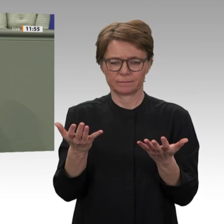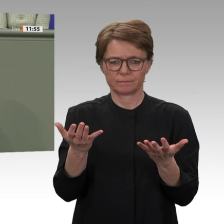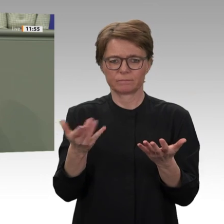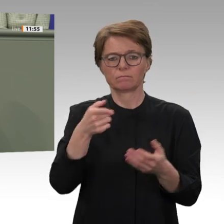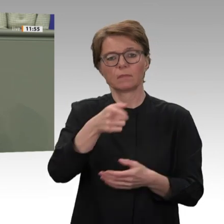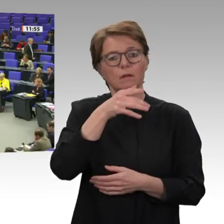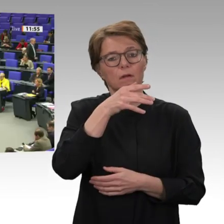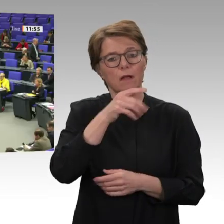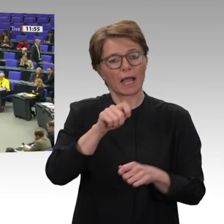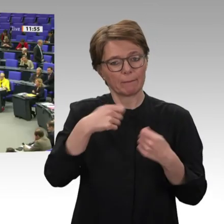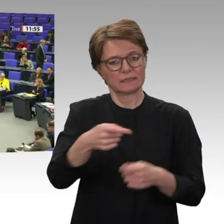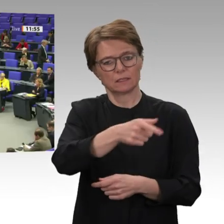immer weiter streiten.